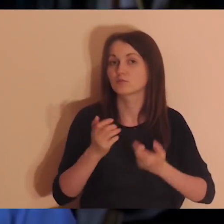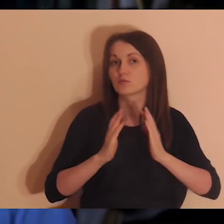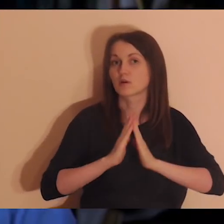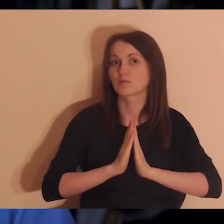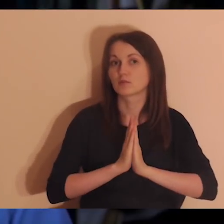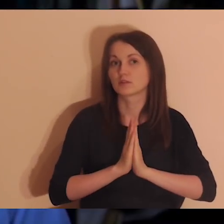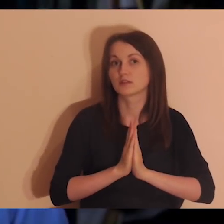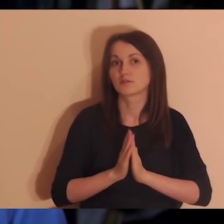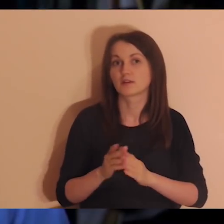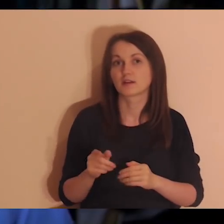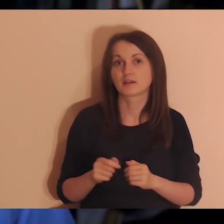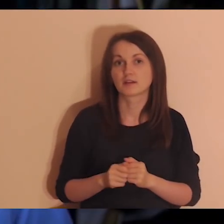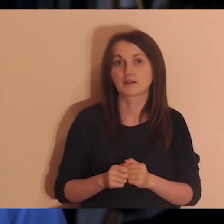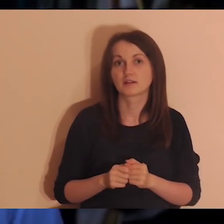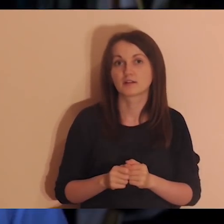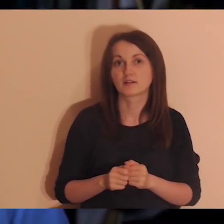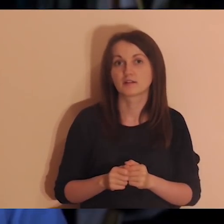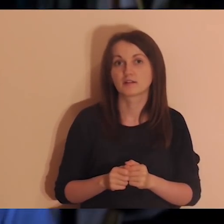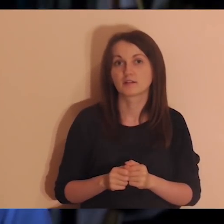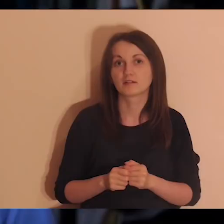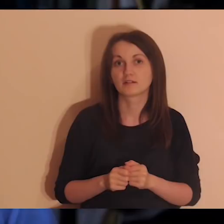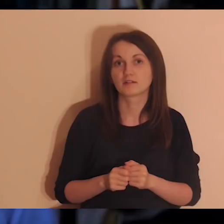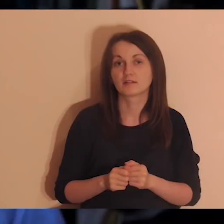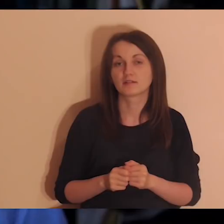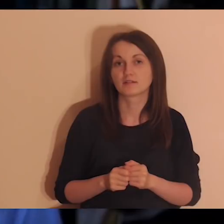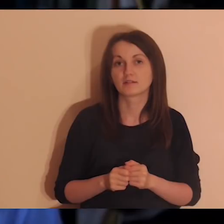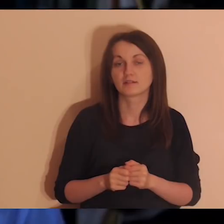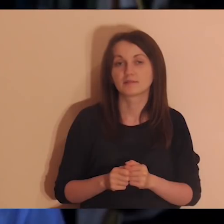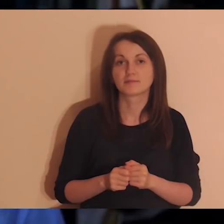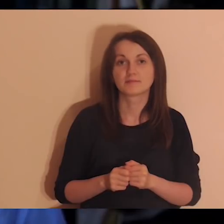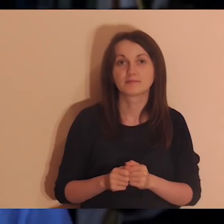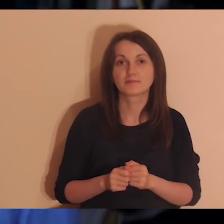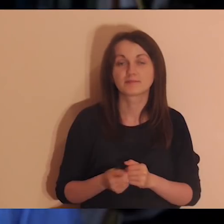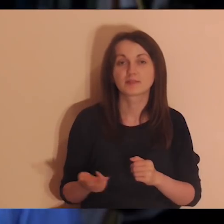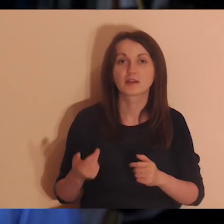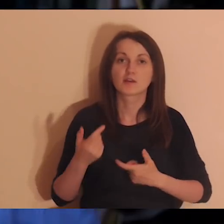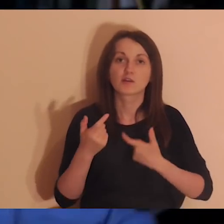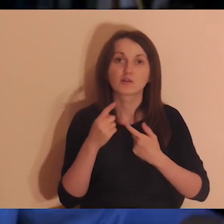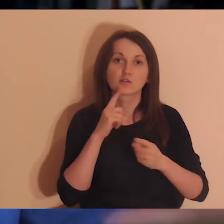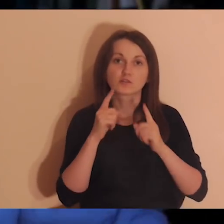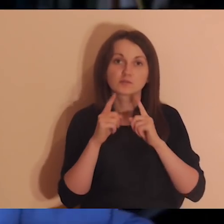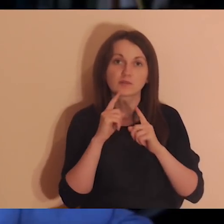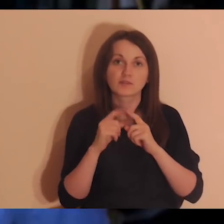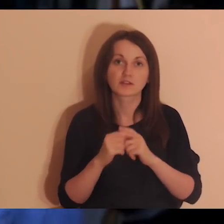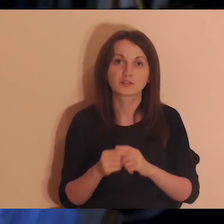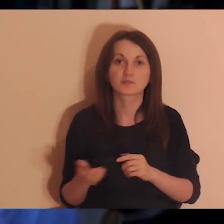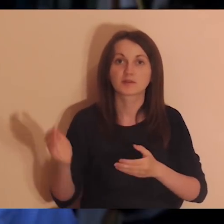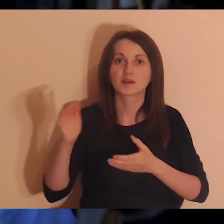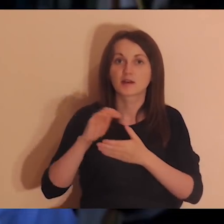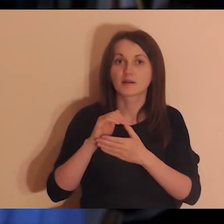Ola jest anglistką, jest też mistrzynią Europy w przemawianiu. Kiedy rozmawialiśmy (poznaliśmy się już dawno,